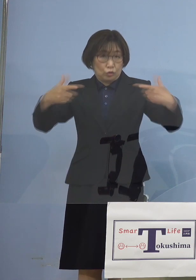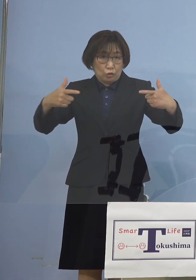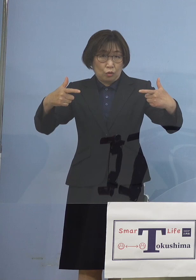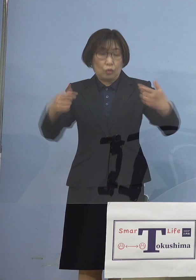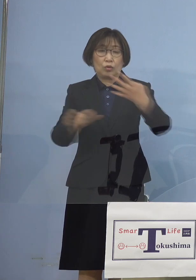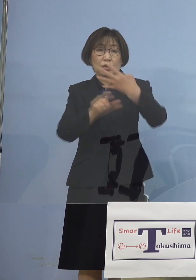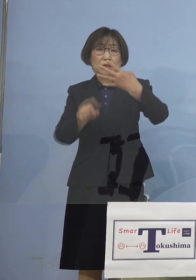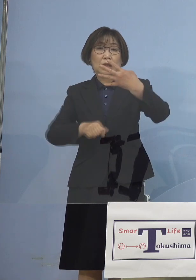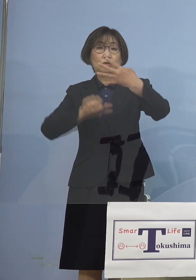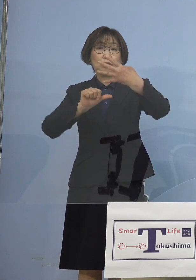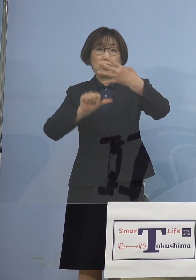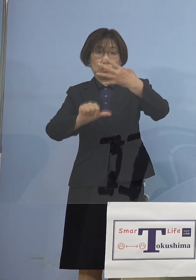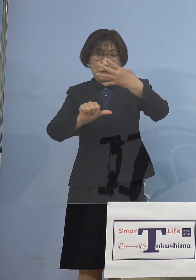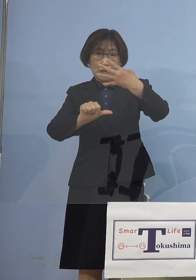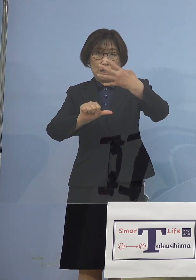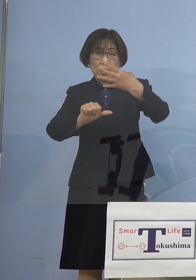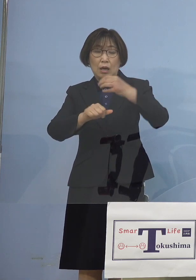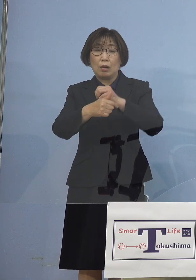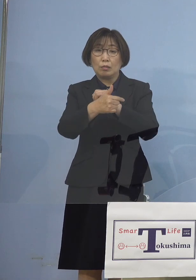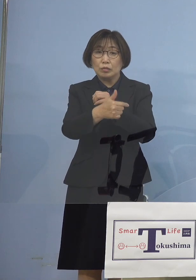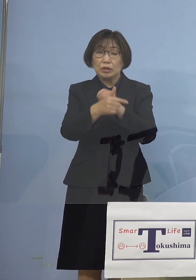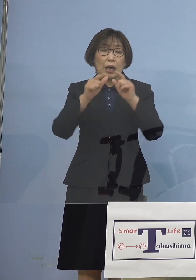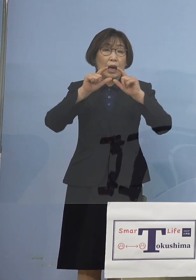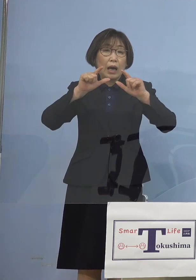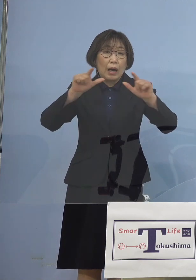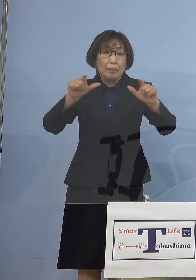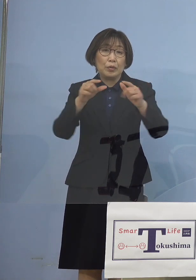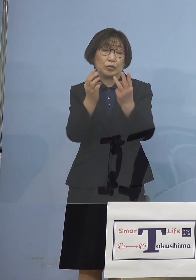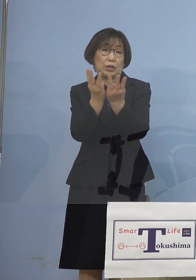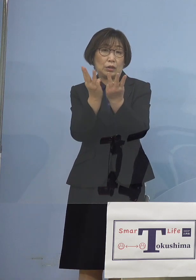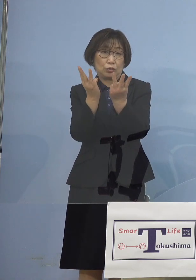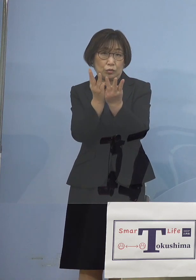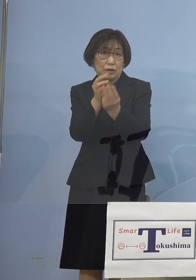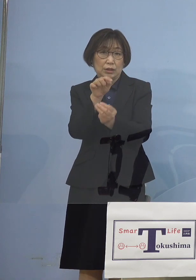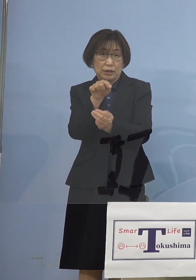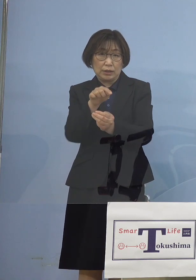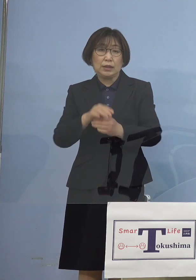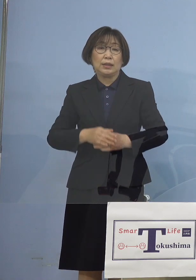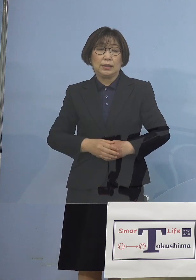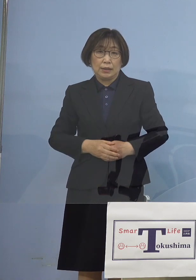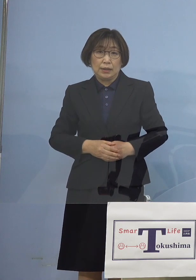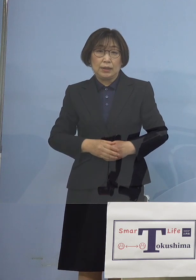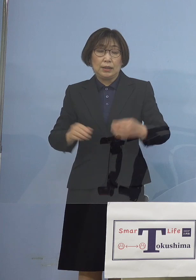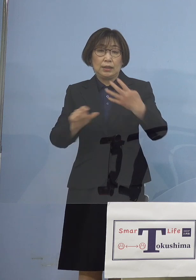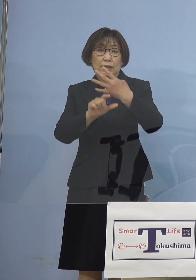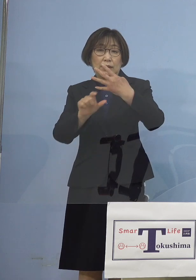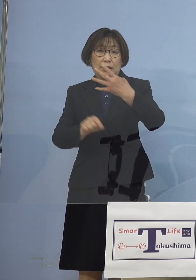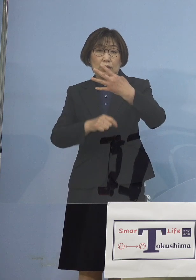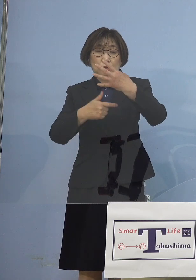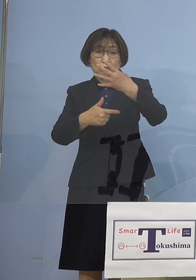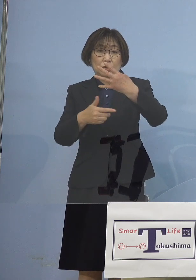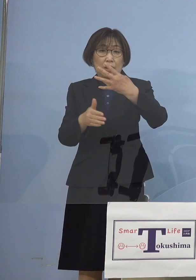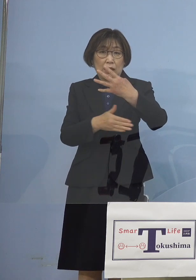つまり6日発表数値から ということでありました 4月6日から 直近一週間